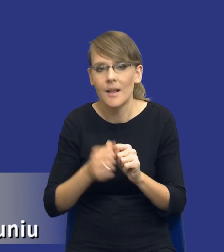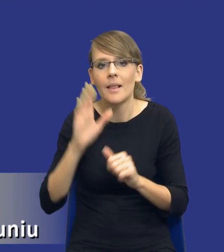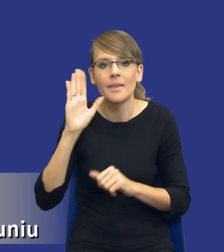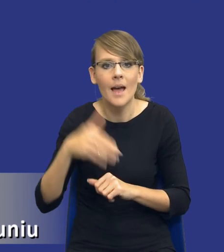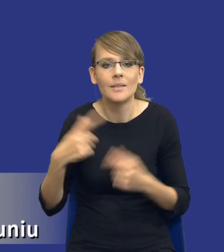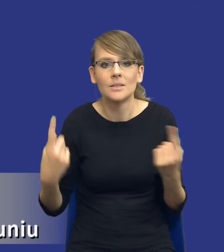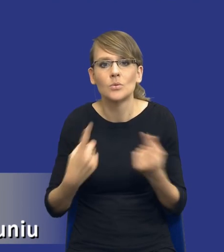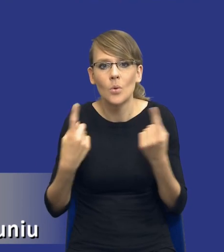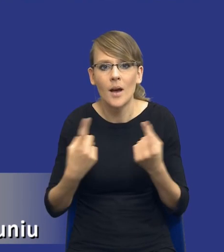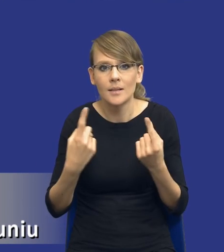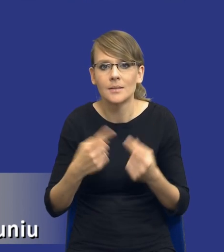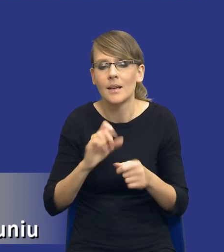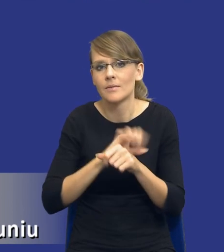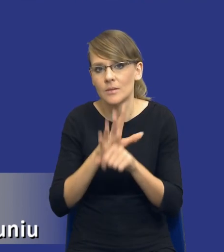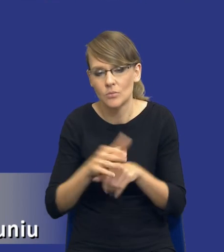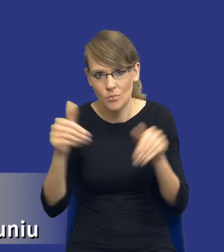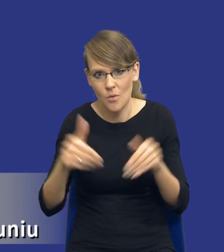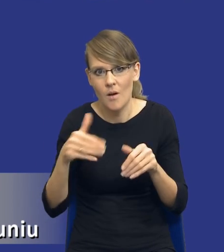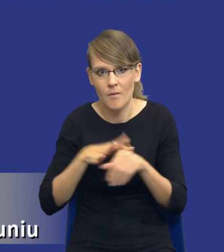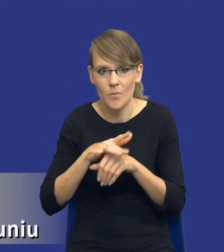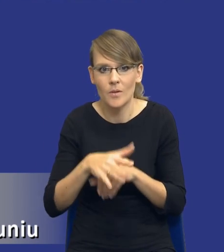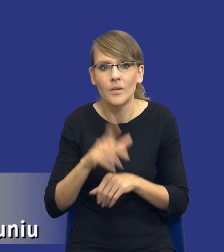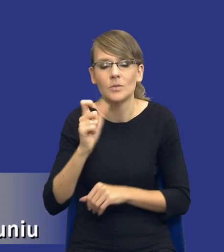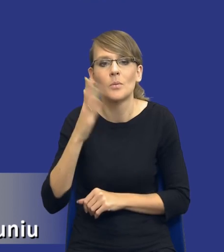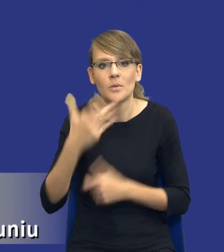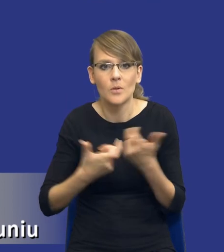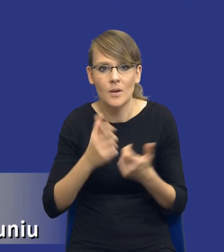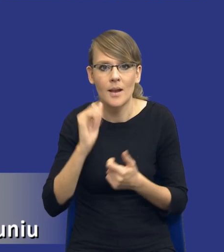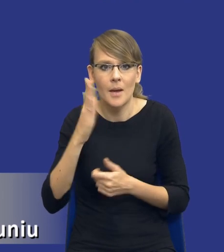sytuacja z COVIDEM może mieć wpływ na to, co będziemy robić,